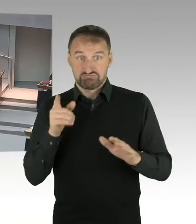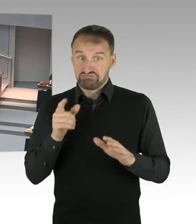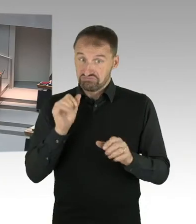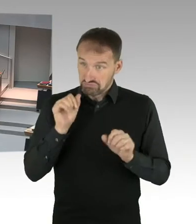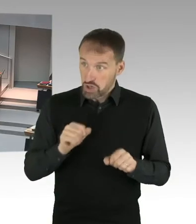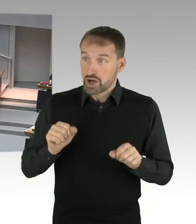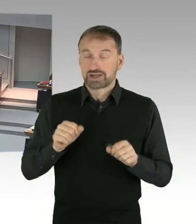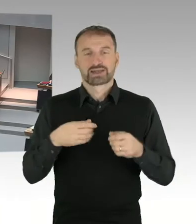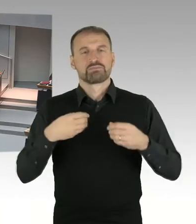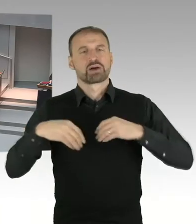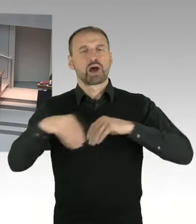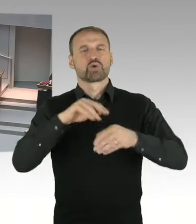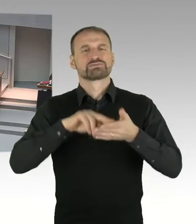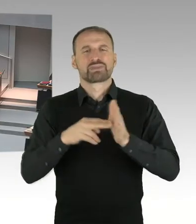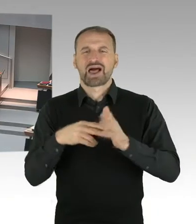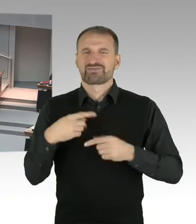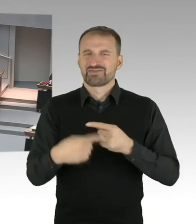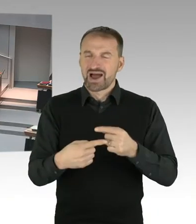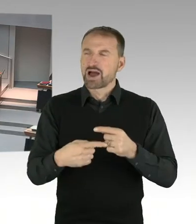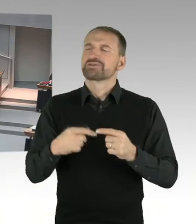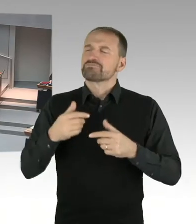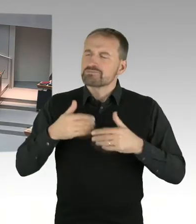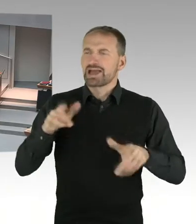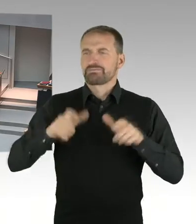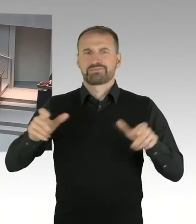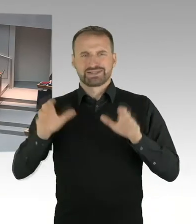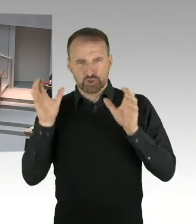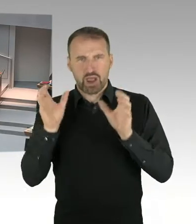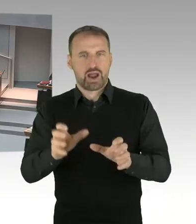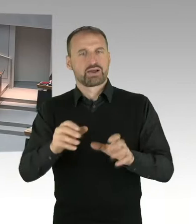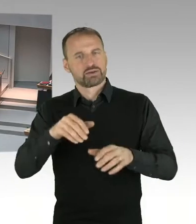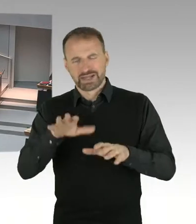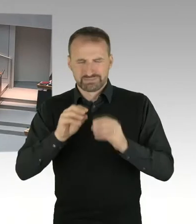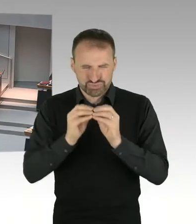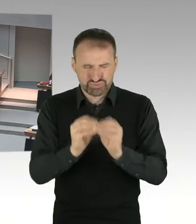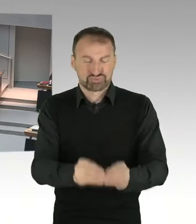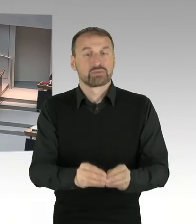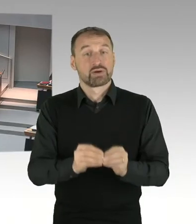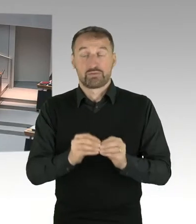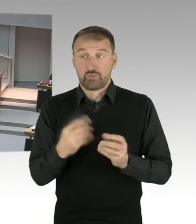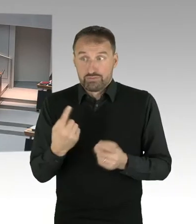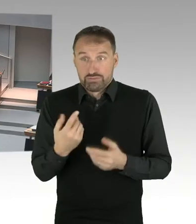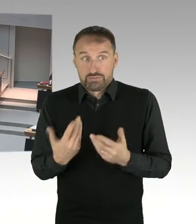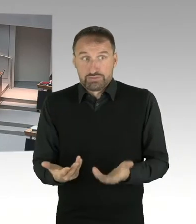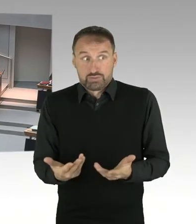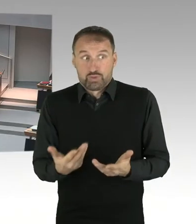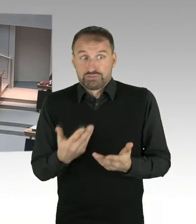die hier ein privater Investor für Berlin tragen würde. (Präsidium) Frau Senatorin, bitte.